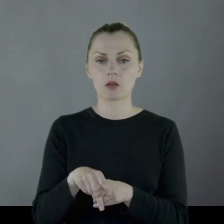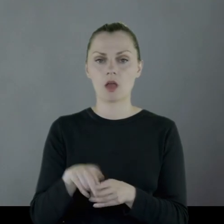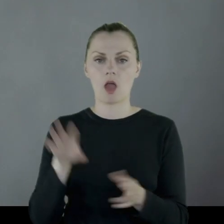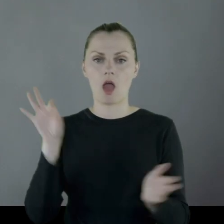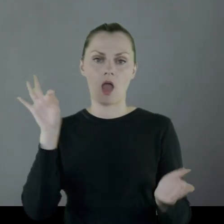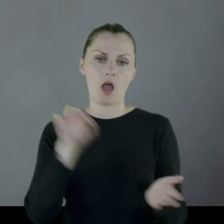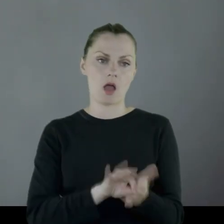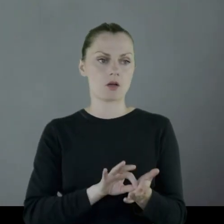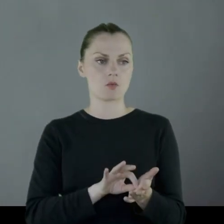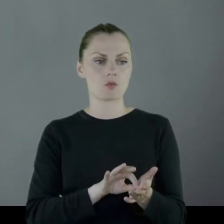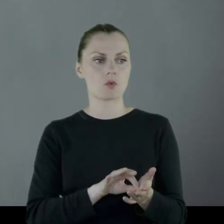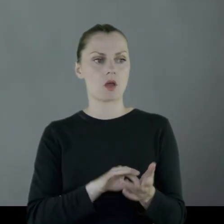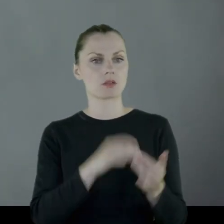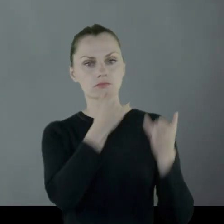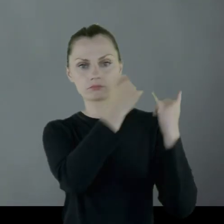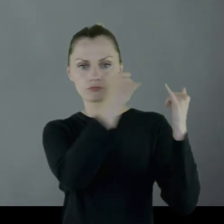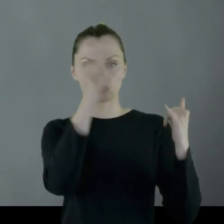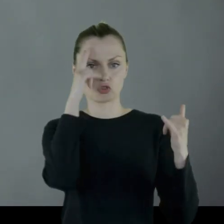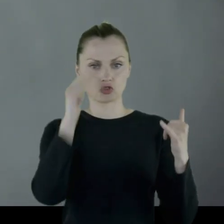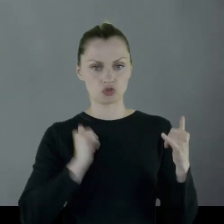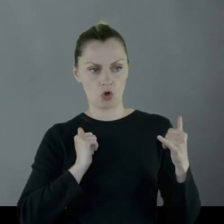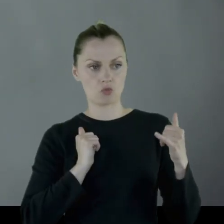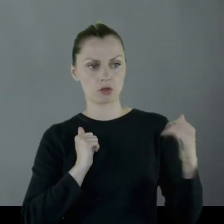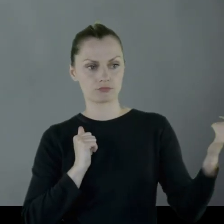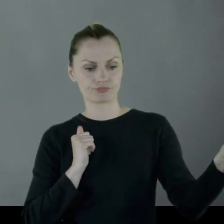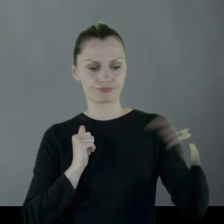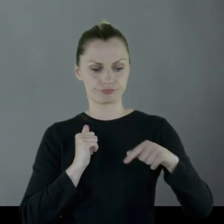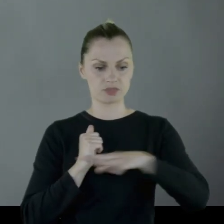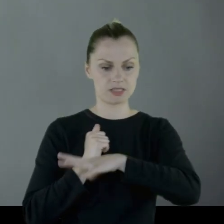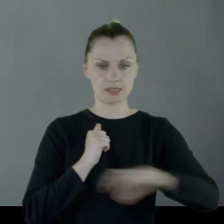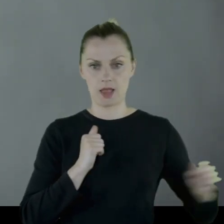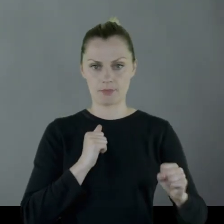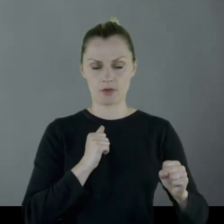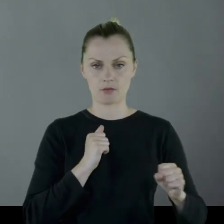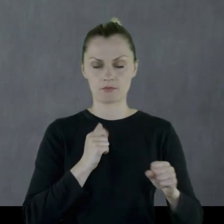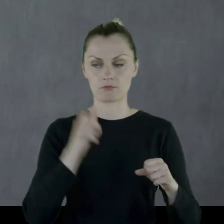i paszę biorą żołnierze z innych formacji.